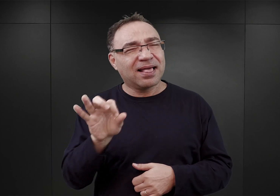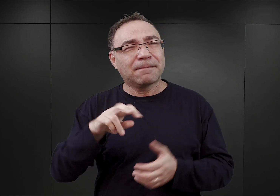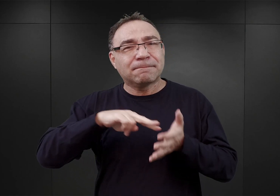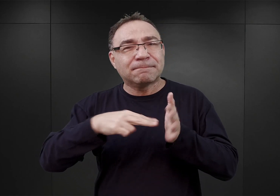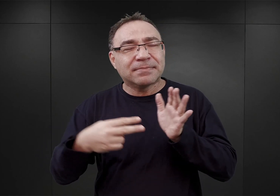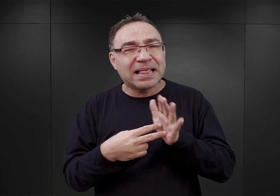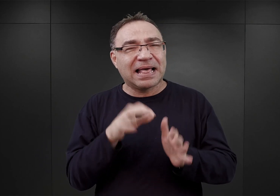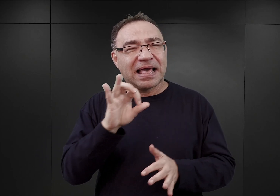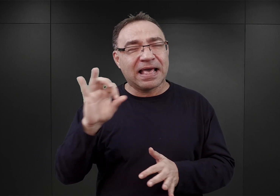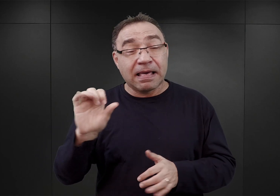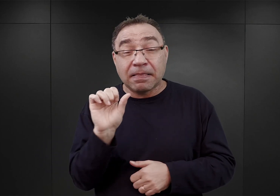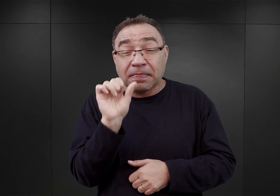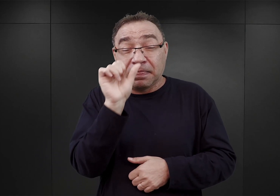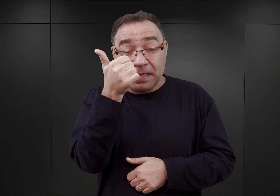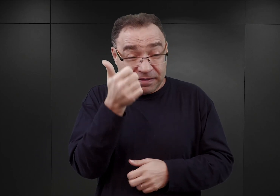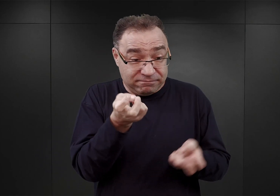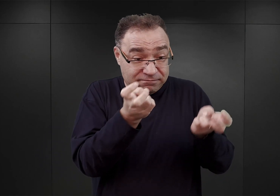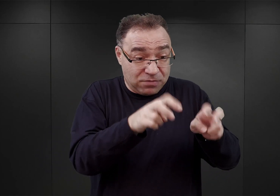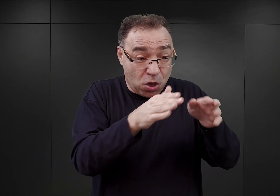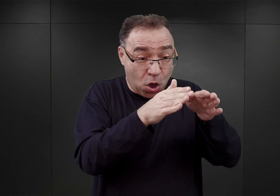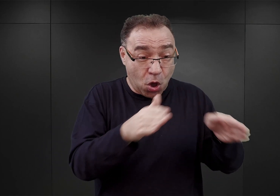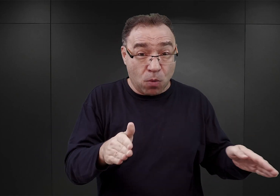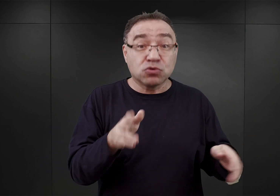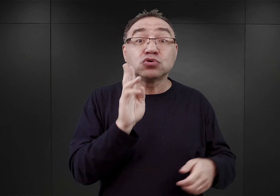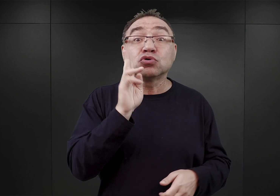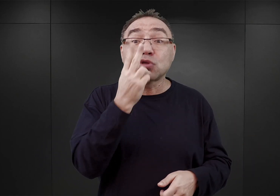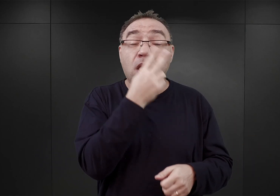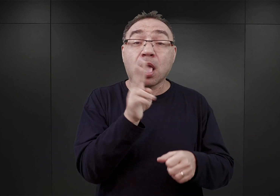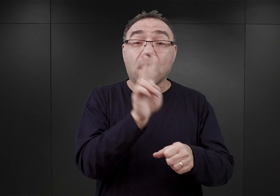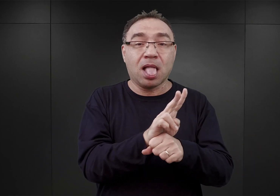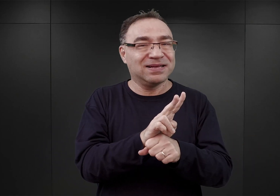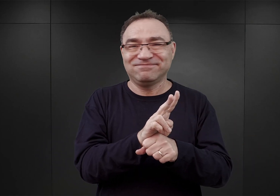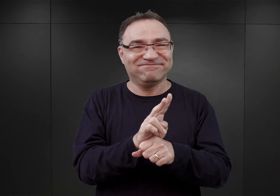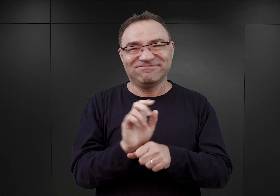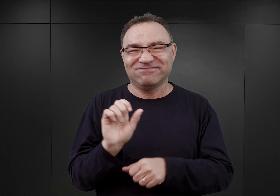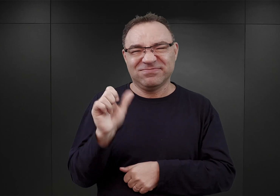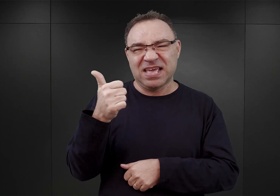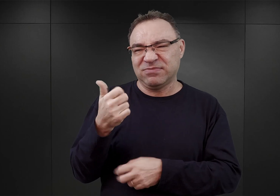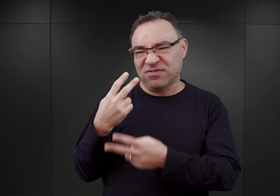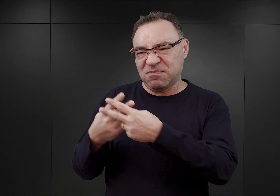iż najpierw do nowo tworzonego obozu przenoszeni byli więźniowie kryminalni,